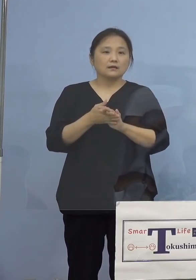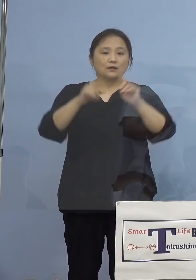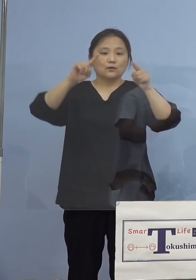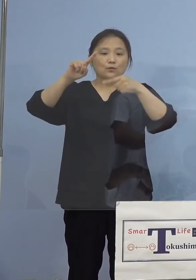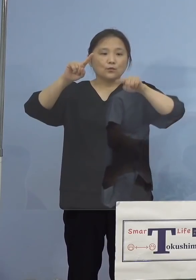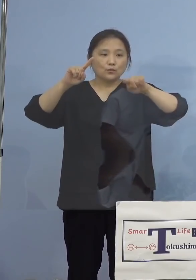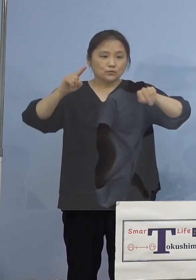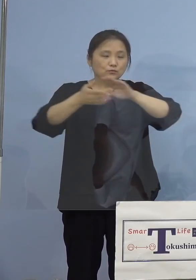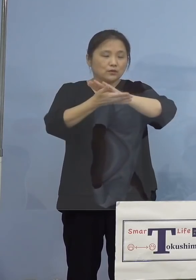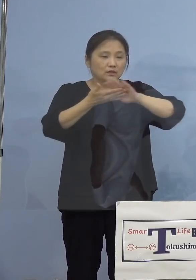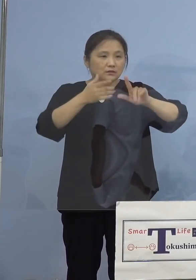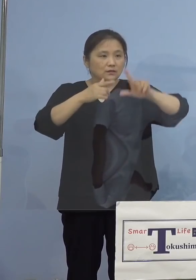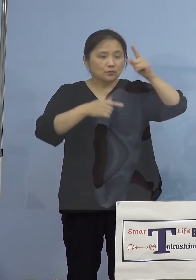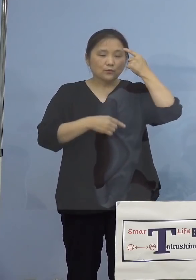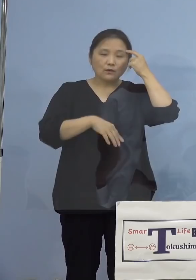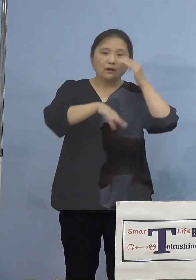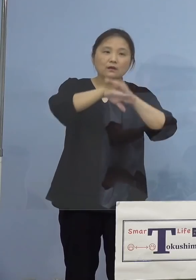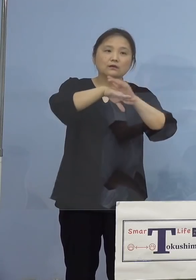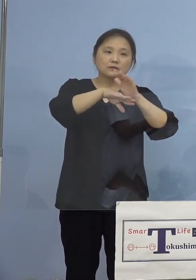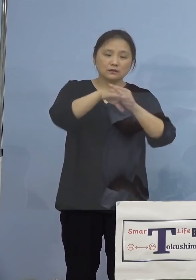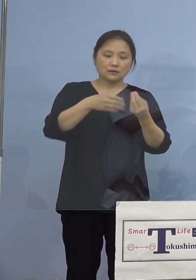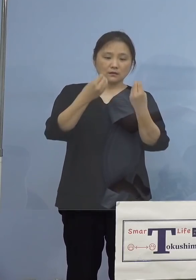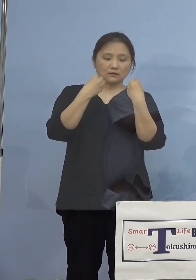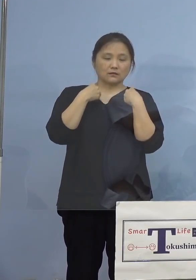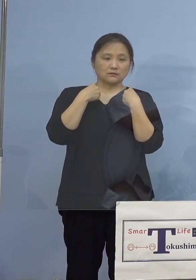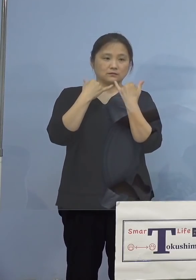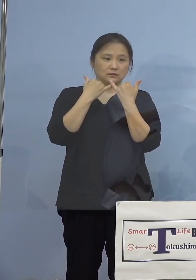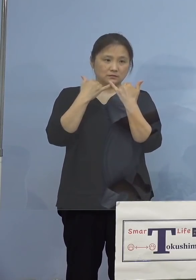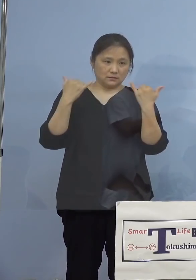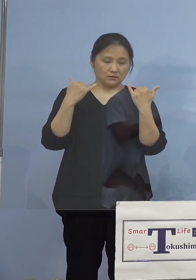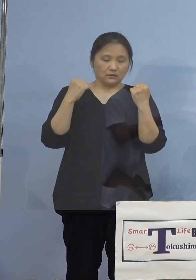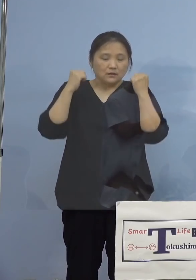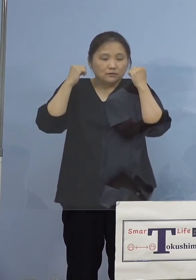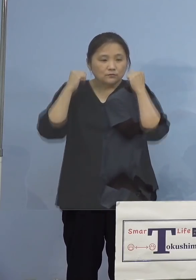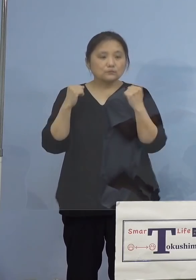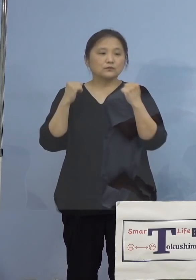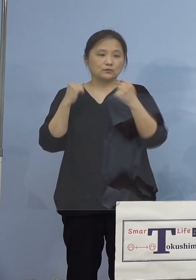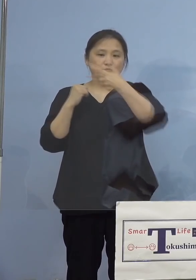観点から、感染された方がお住まいの 市町村名の内訳を